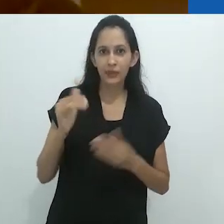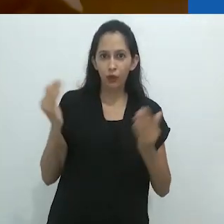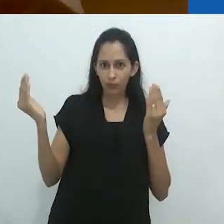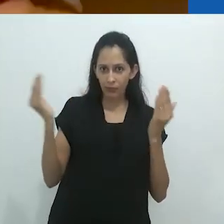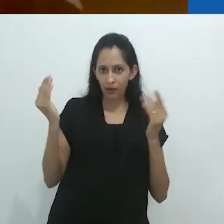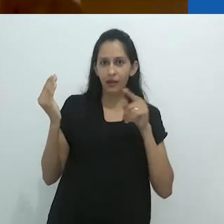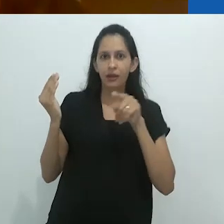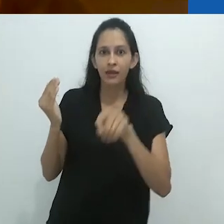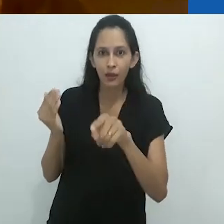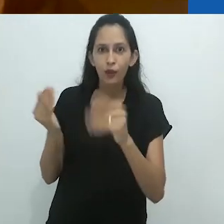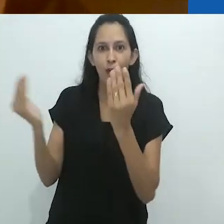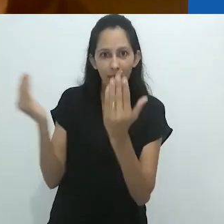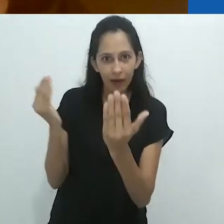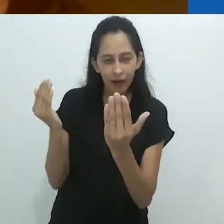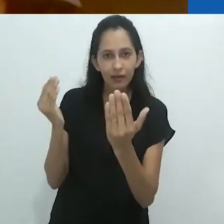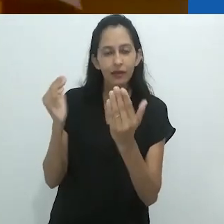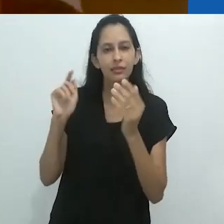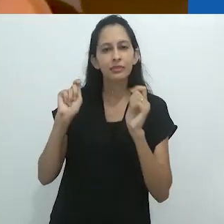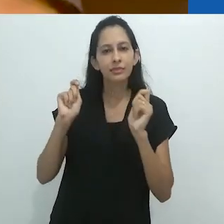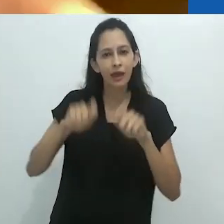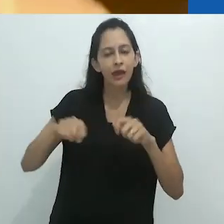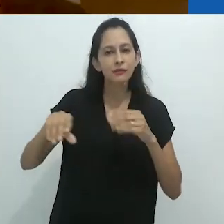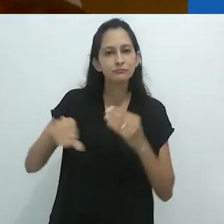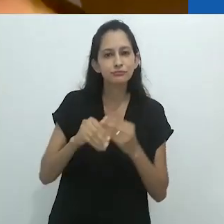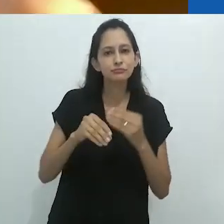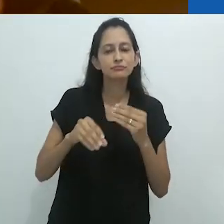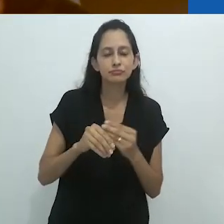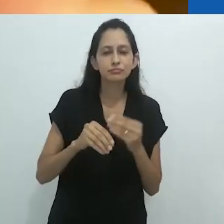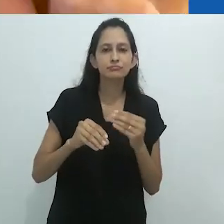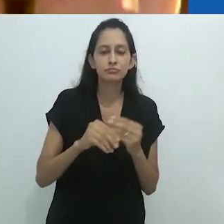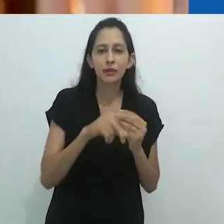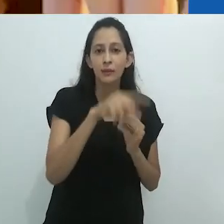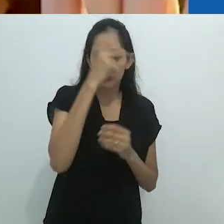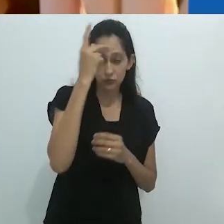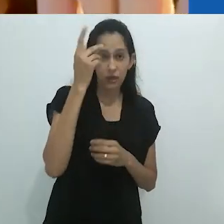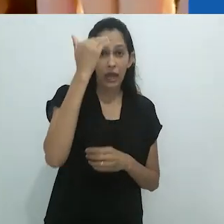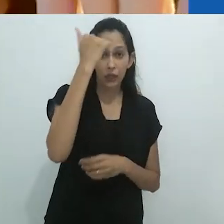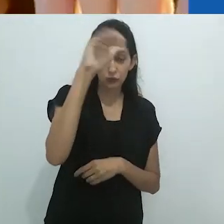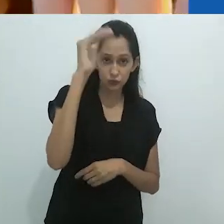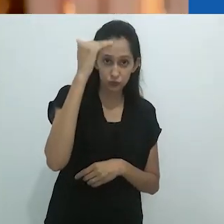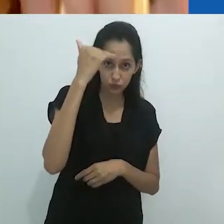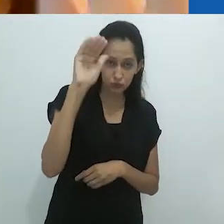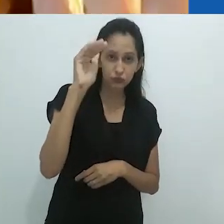comparar estes dois, poderia adicionar muito ao tropo